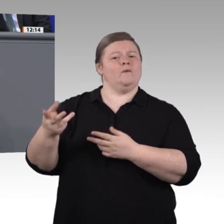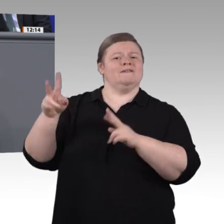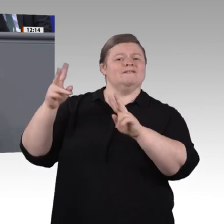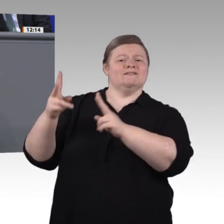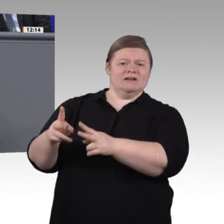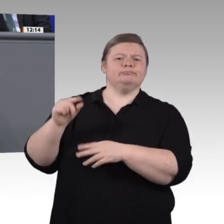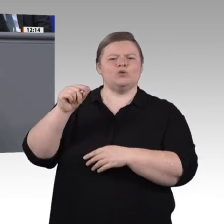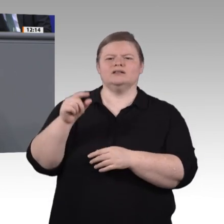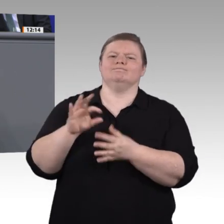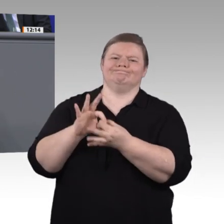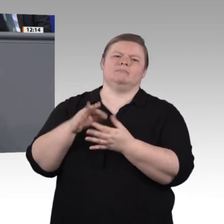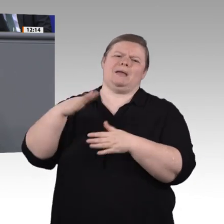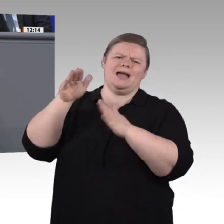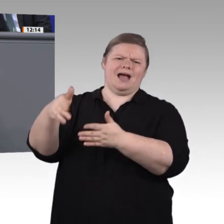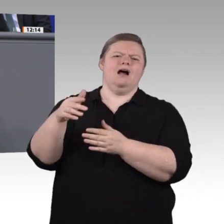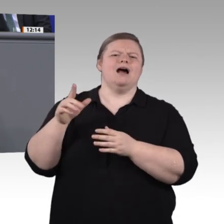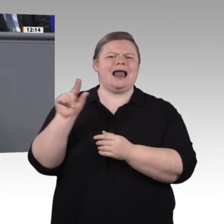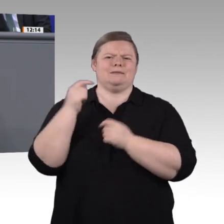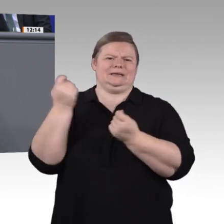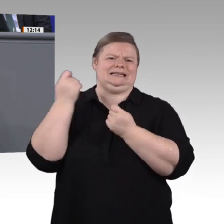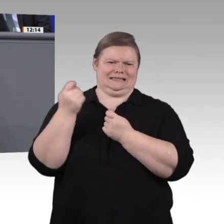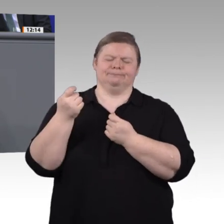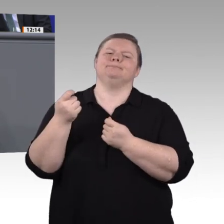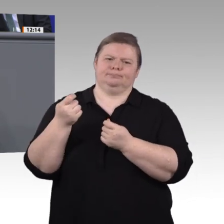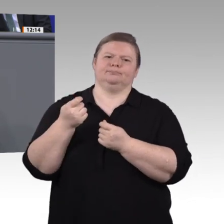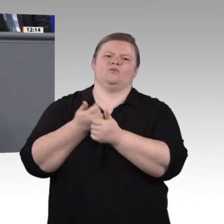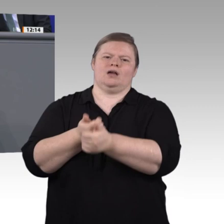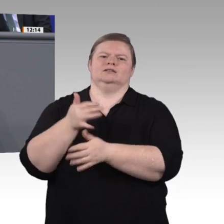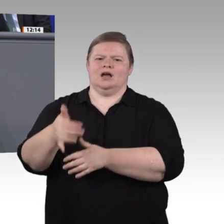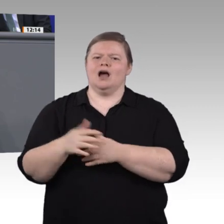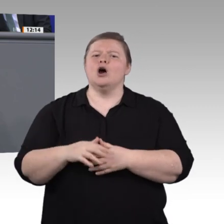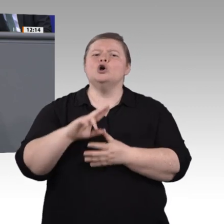in Kraft gesetzt worden, die natürlich auch die Digitalisierung der Arbeitswelt